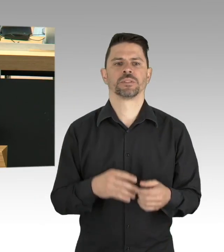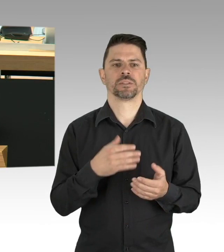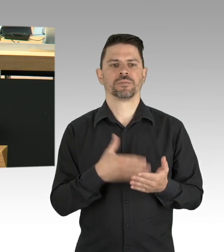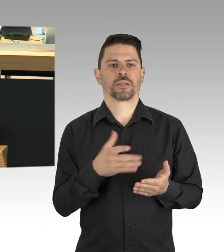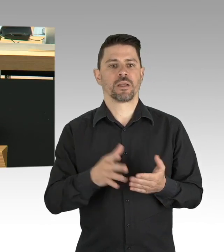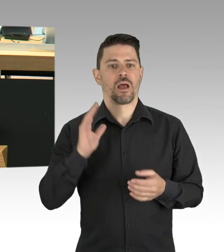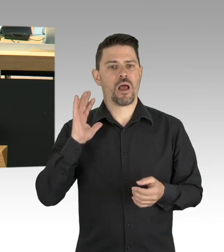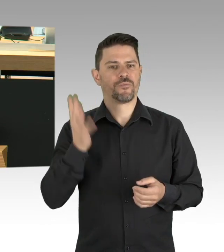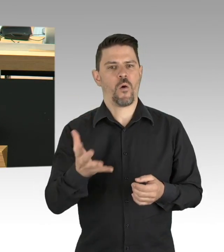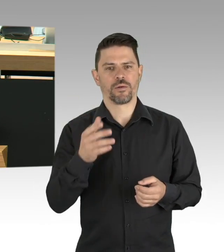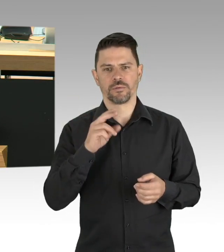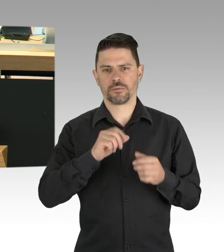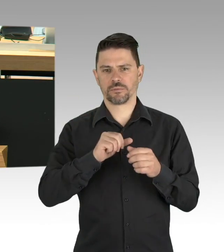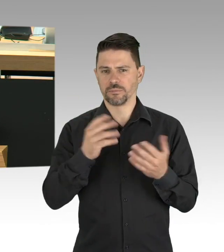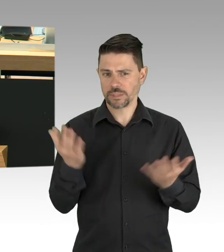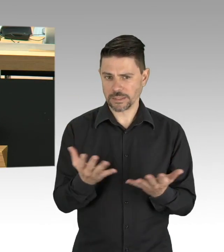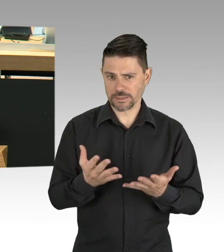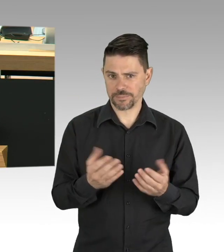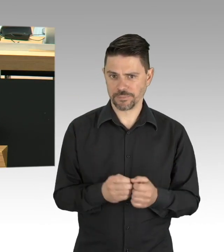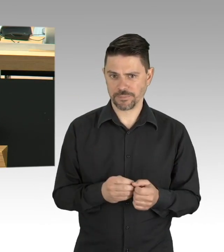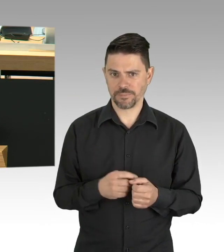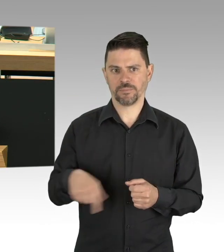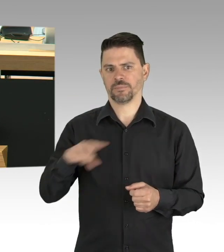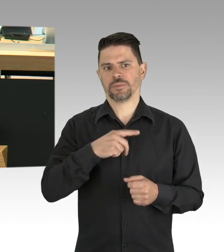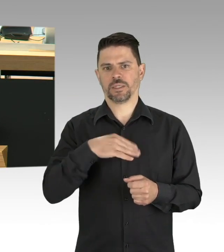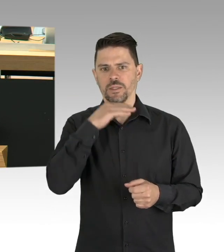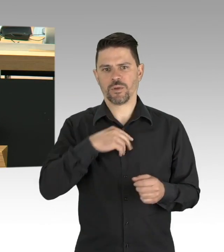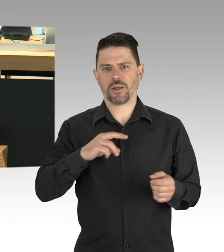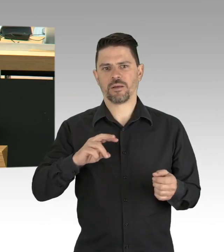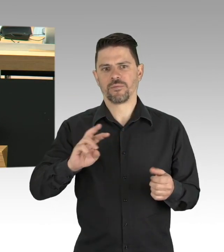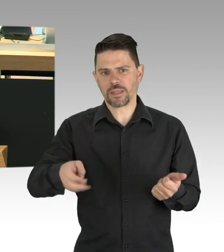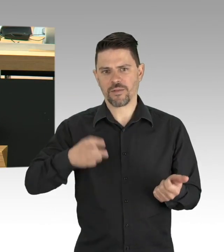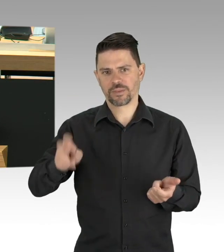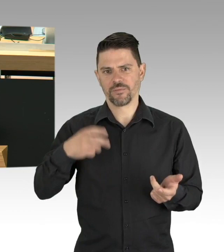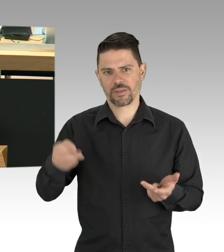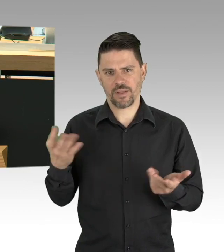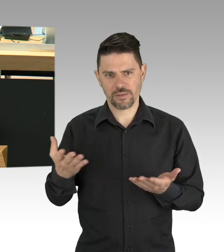Trotz erhöhter Einsatzbelastung, trotz erhöhtem Infektionsrisiko